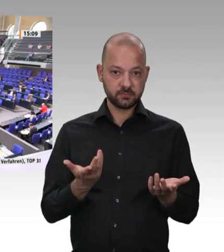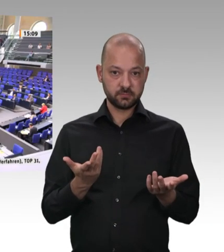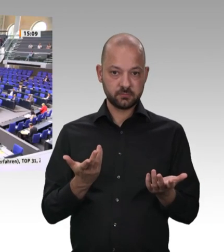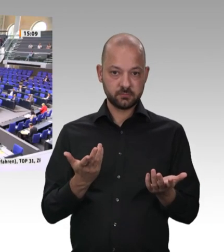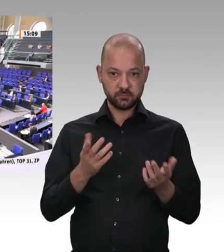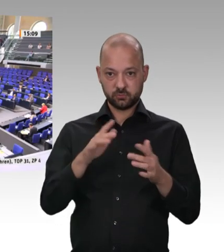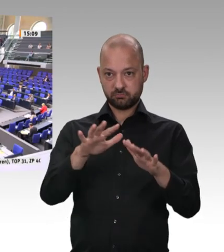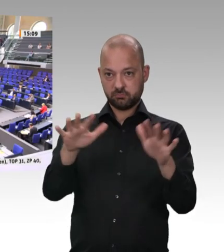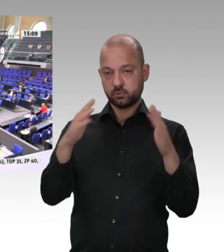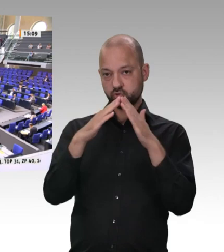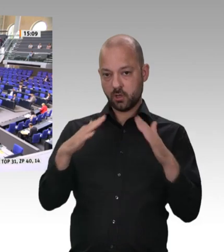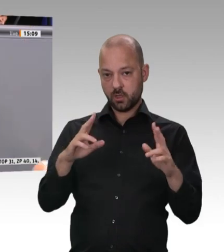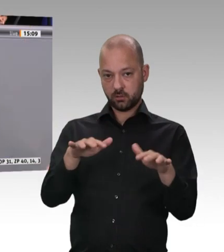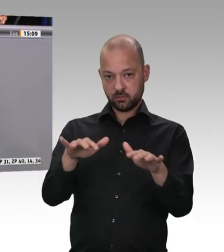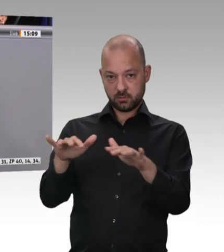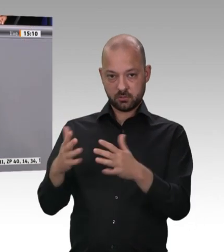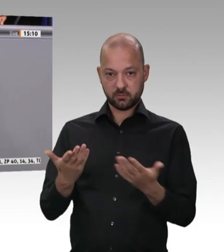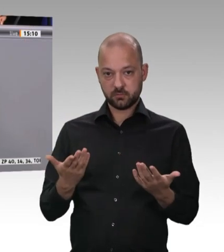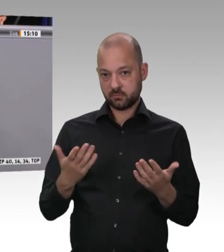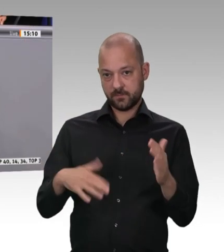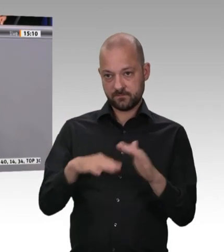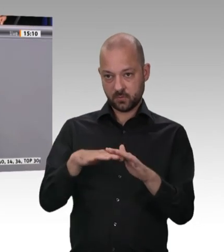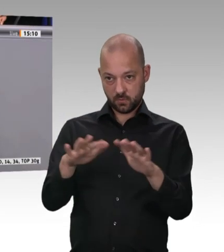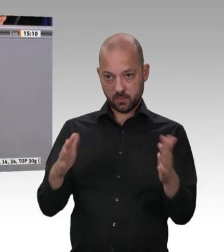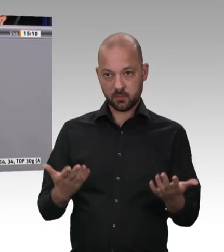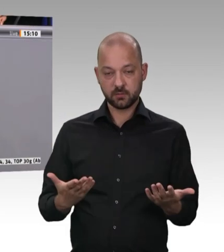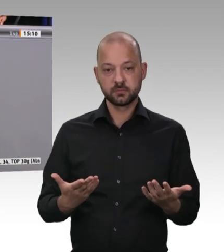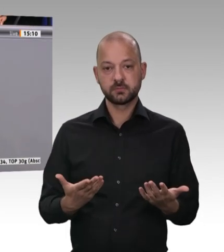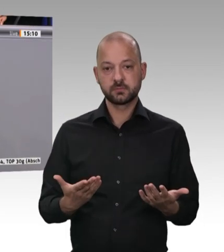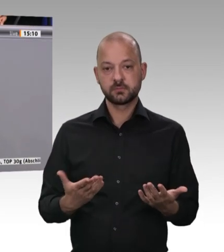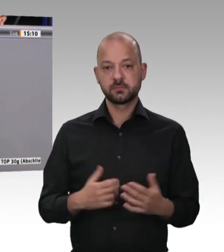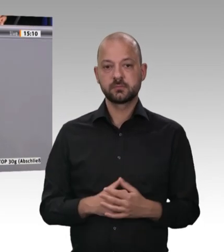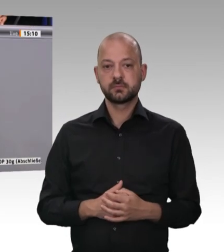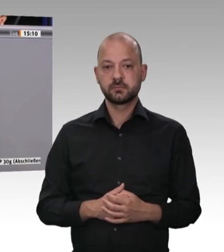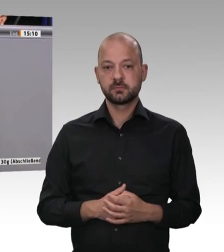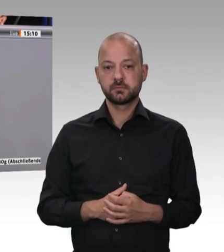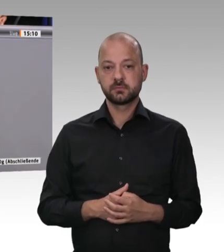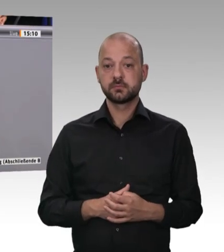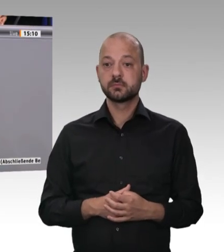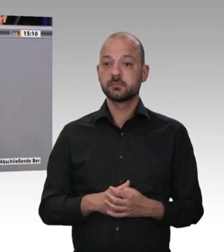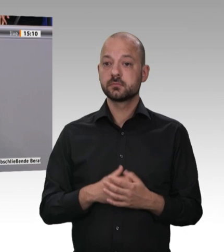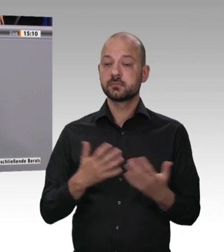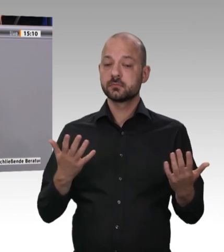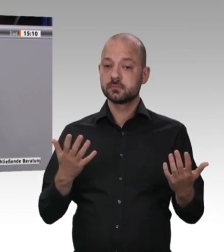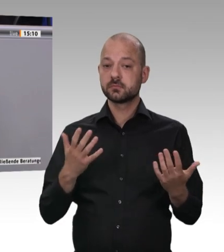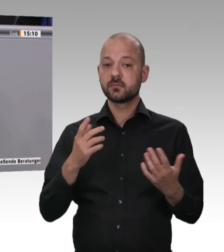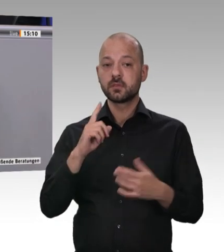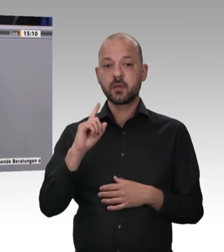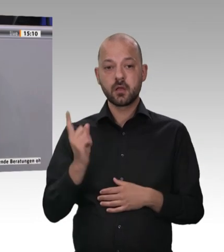gute Beratungen. Herr Kollege! Ich bin davon überzeugt, dass wir gute, sachorientierte Lösungen finden werden. Ich bedanke mich beim Herrn Präsidenten